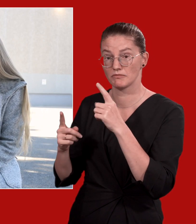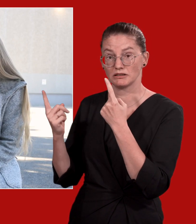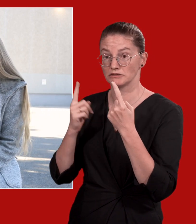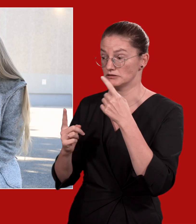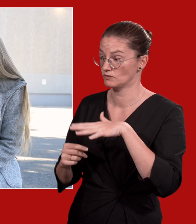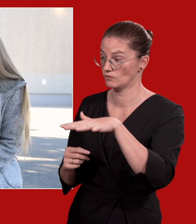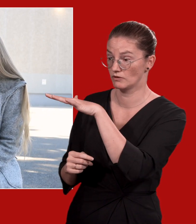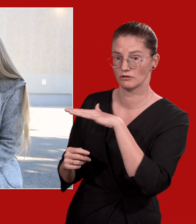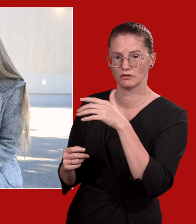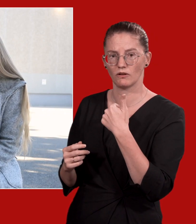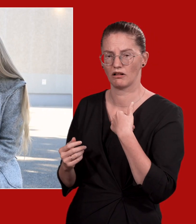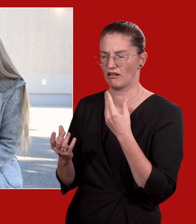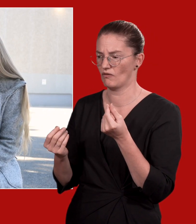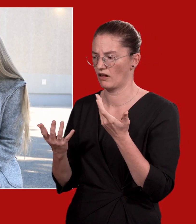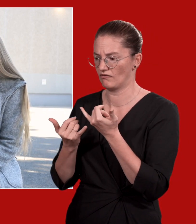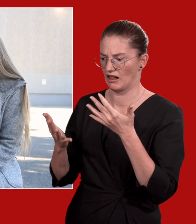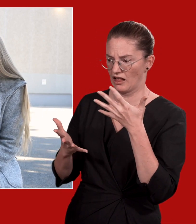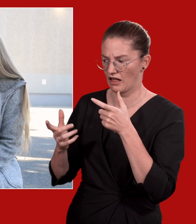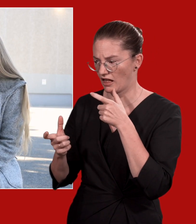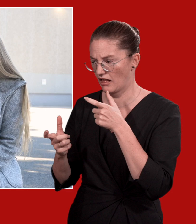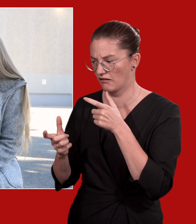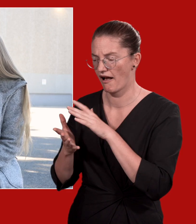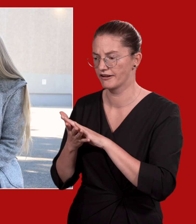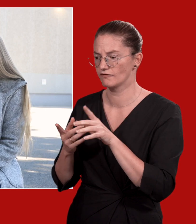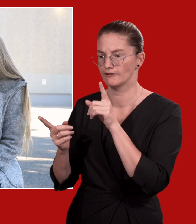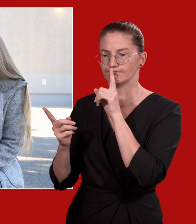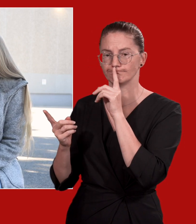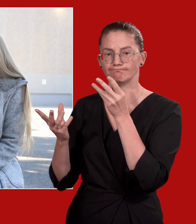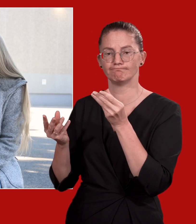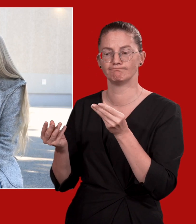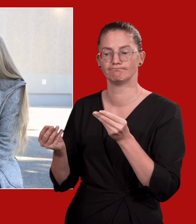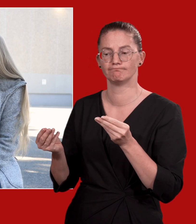aber auch ein stilles Beisammensein wirkt entlastend.